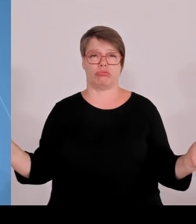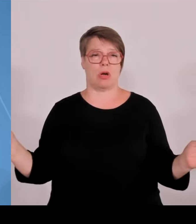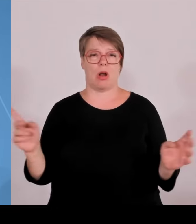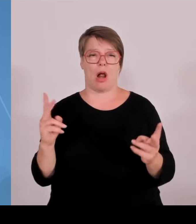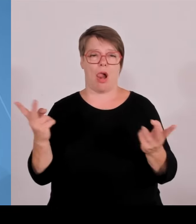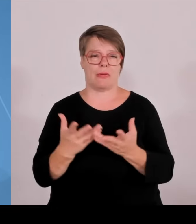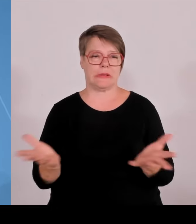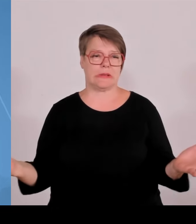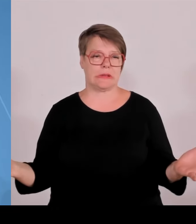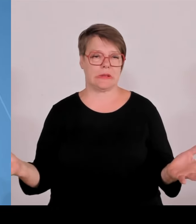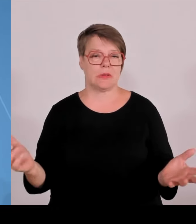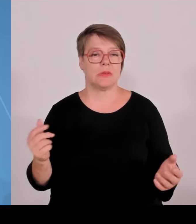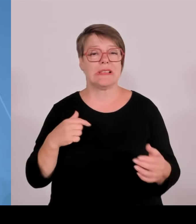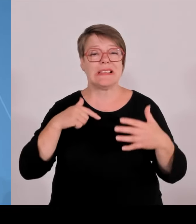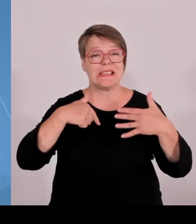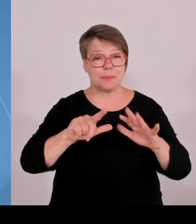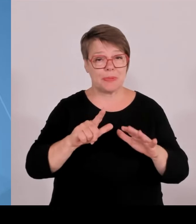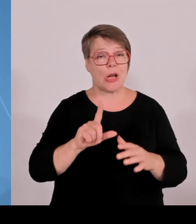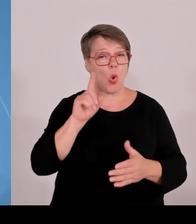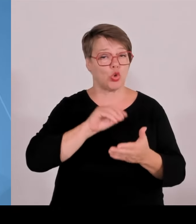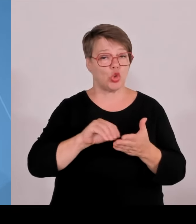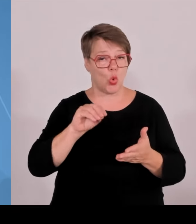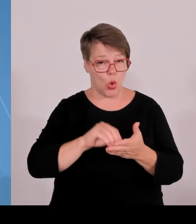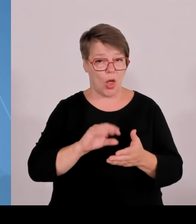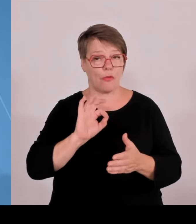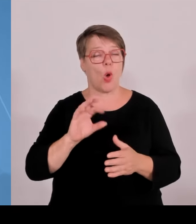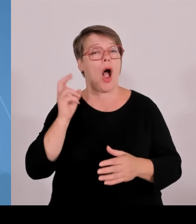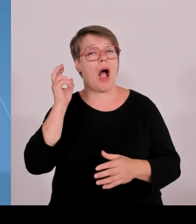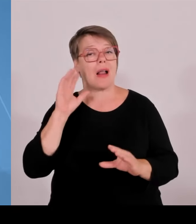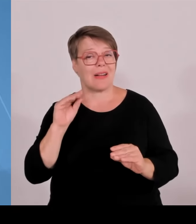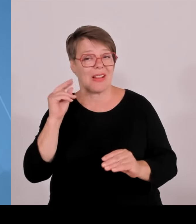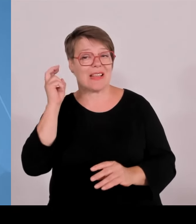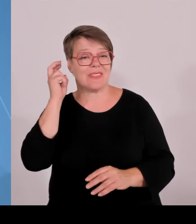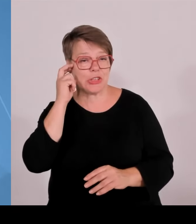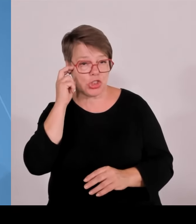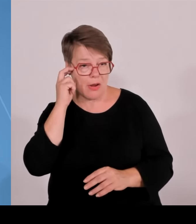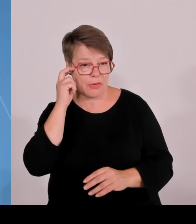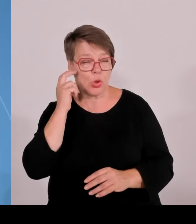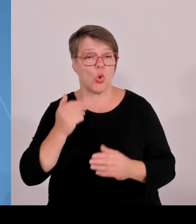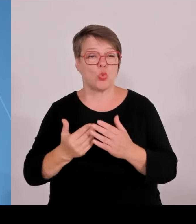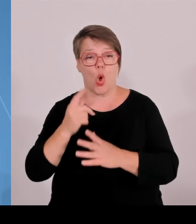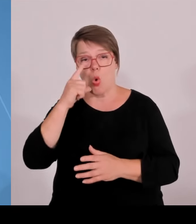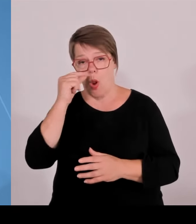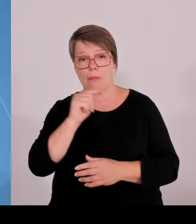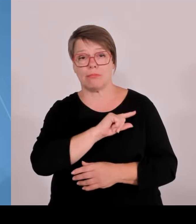dieser Forschungsstärke. Das haben wir neu gemacht mit dem Hochschulgesetz. Wir haben Promotionsrecht an die Hochschulen